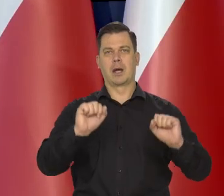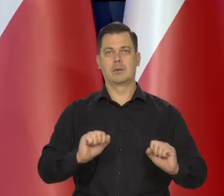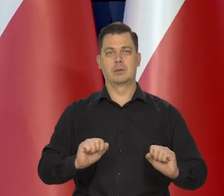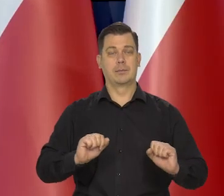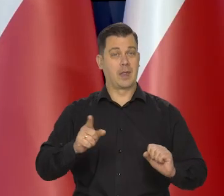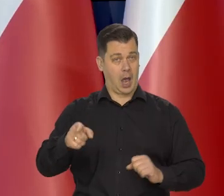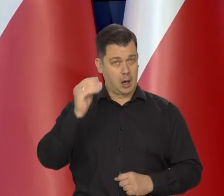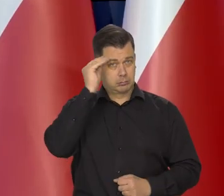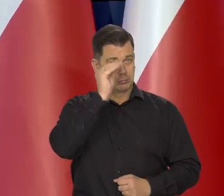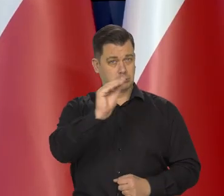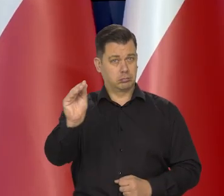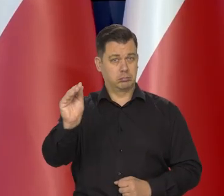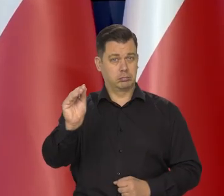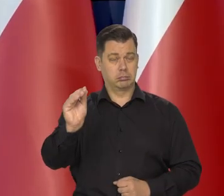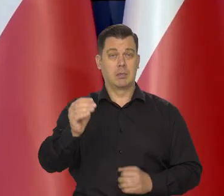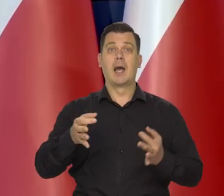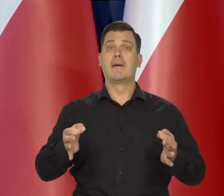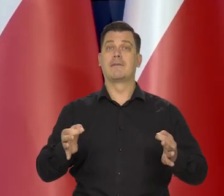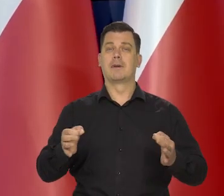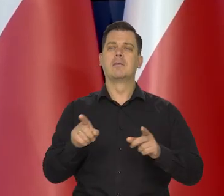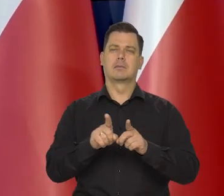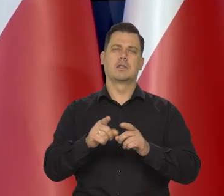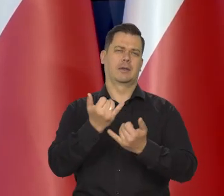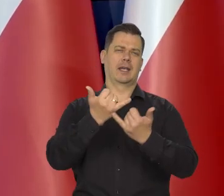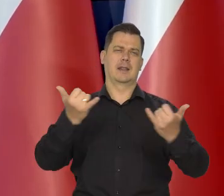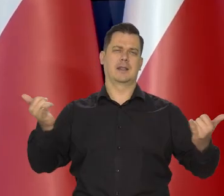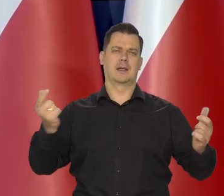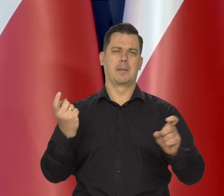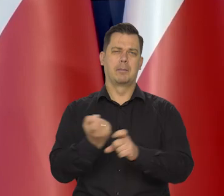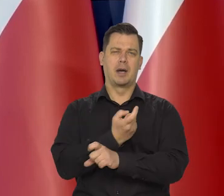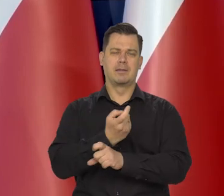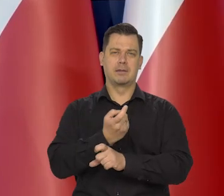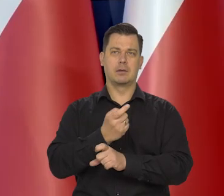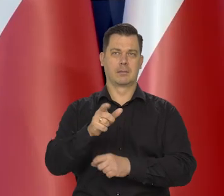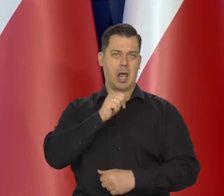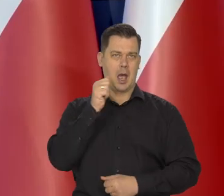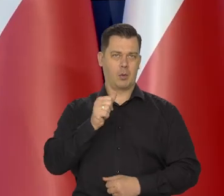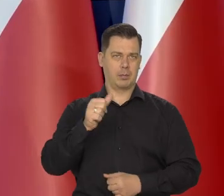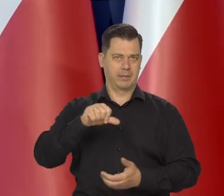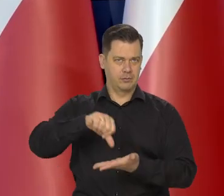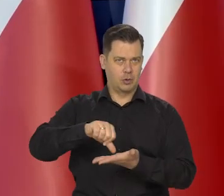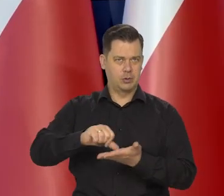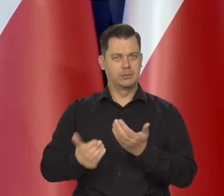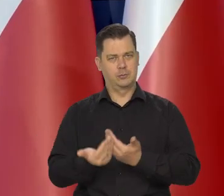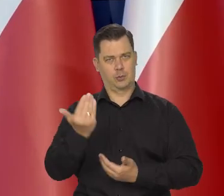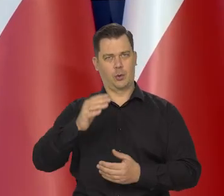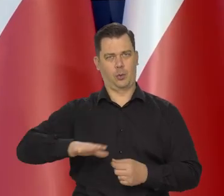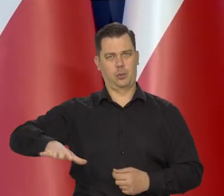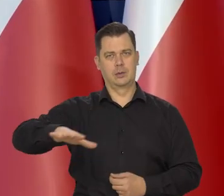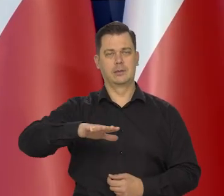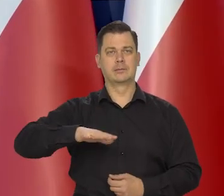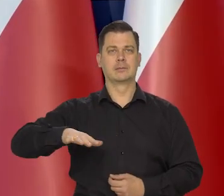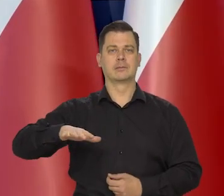że jesteśmy podobnie jak inne kraje w naszej części Europy w Europie środkowo-wschodniej, jak to się mówi najczęściej.